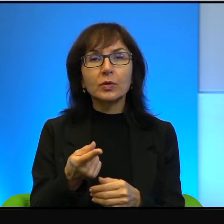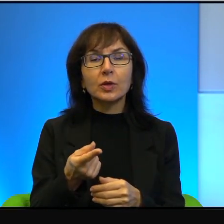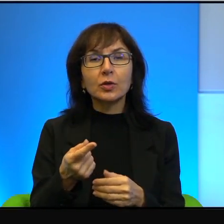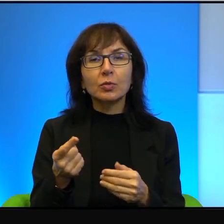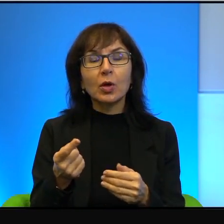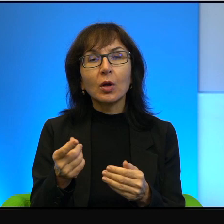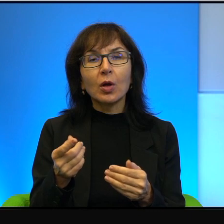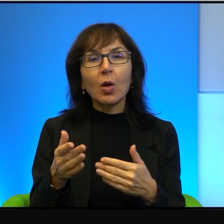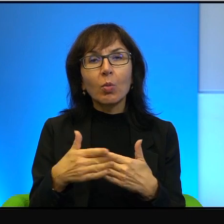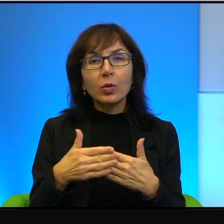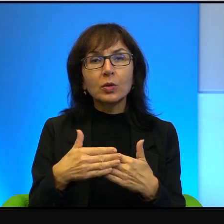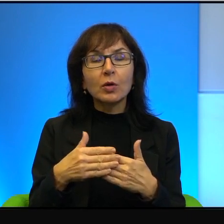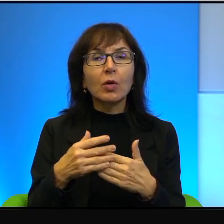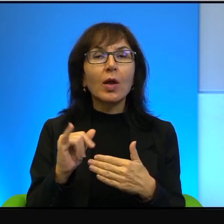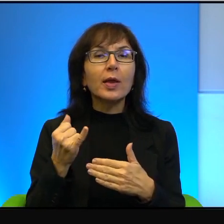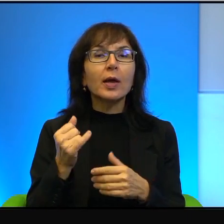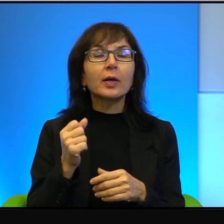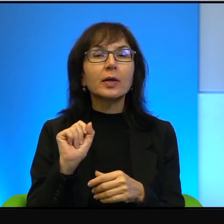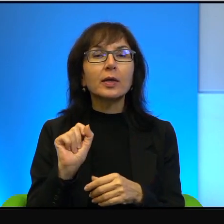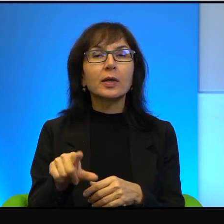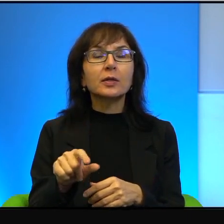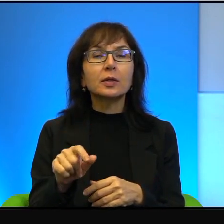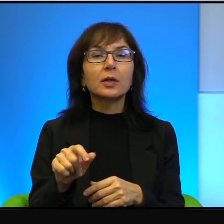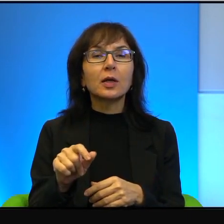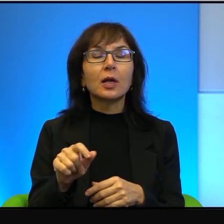to mogę powiedzieć, jak jest. Jest tak, mianowicie, rzeczywiście,